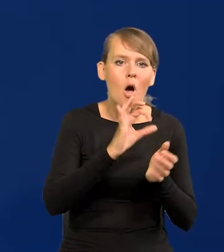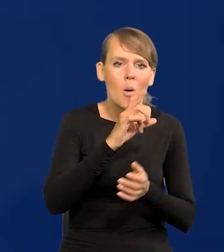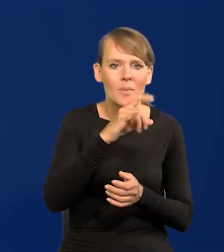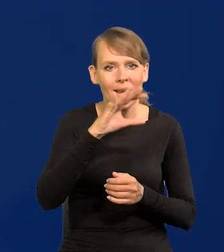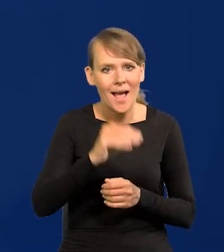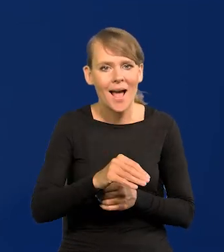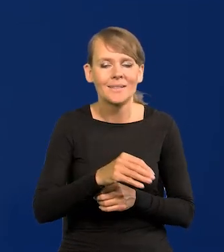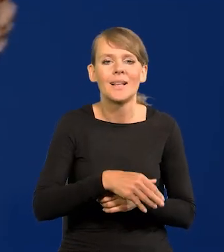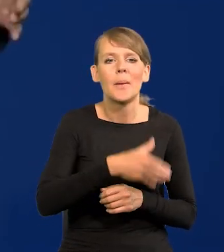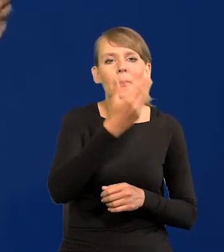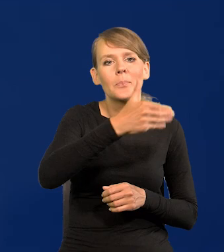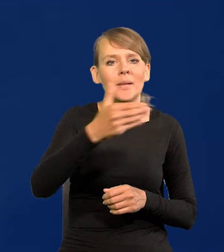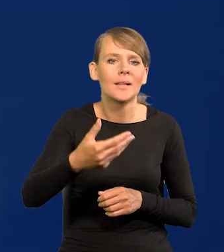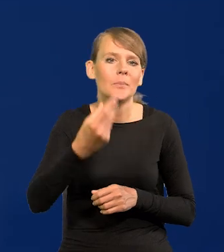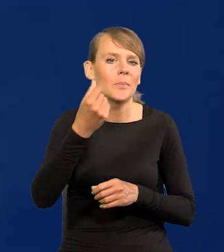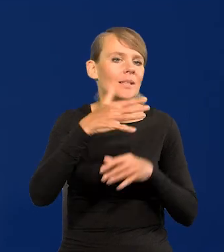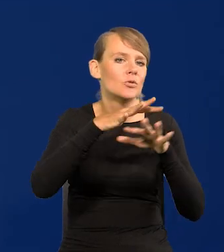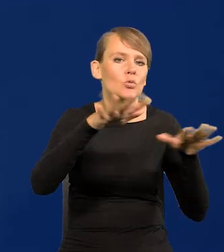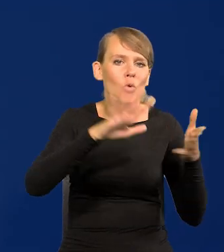i ściągnąć miliardy nadmiaru pieniądza z rynku.